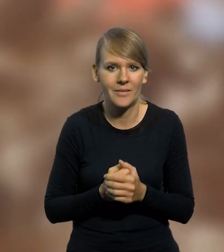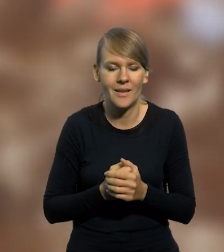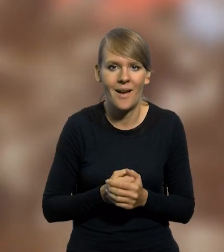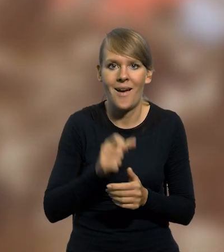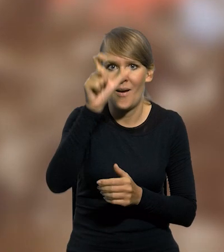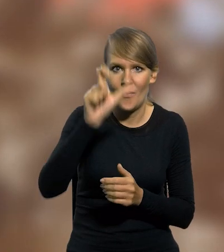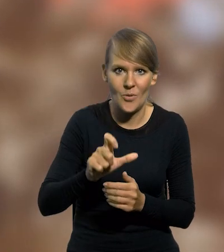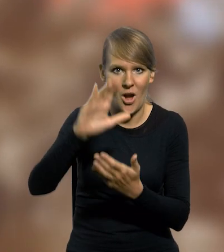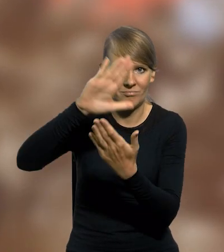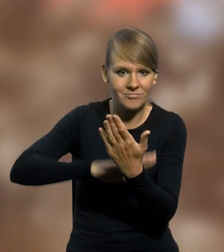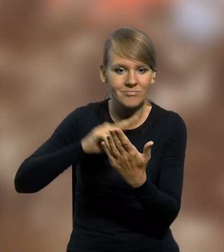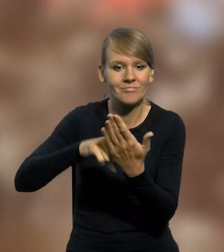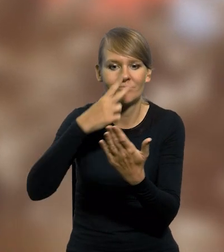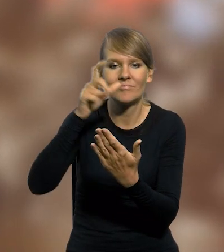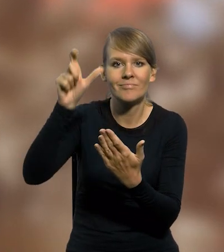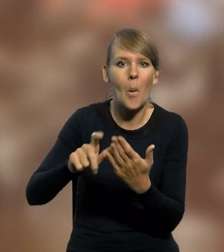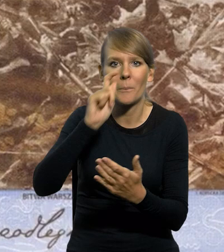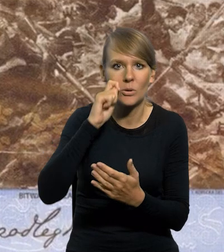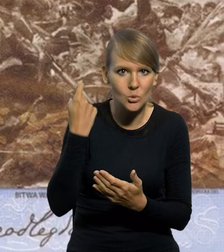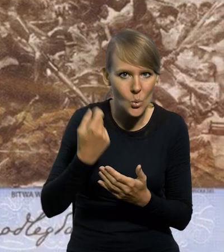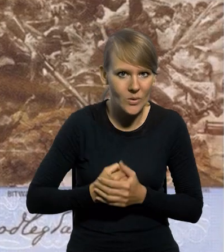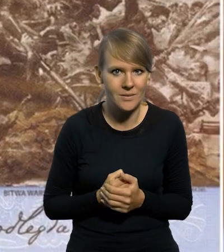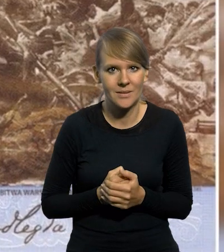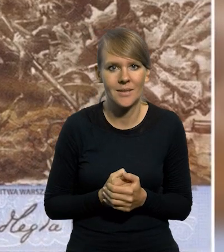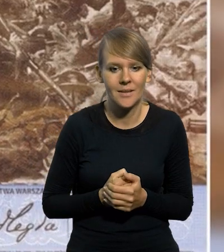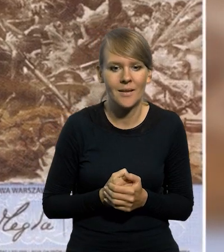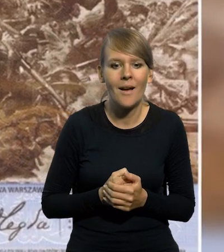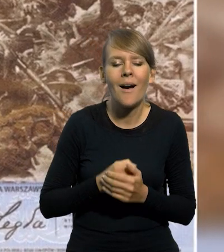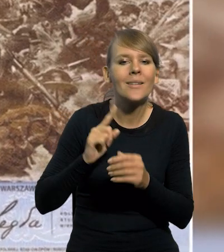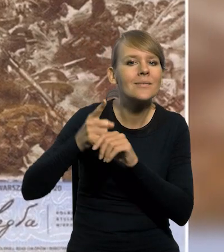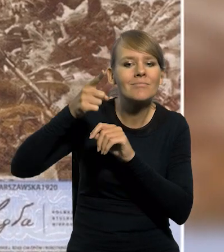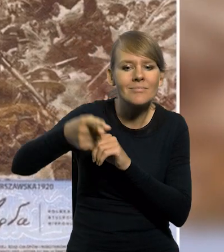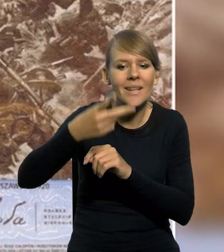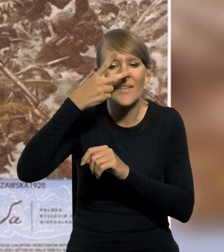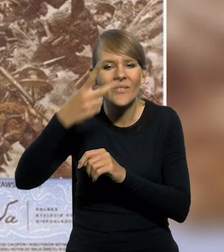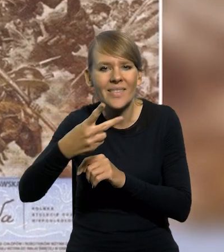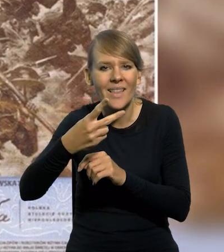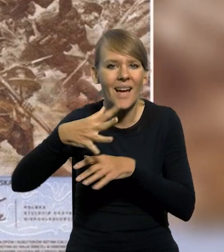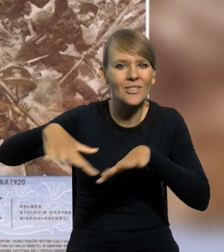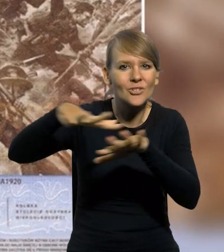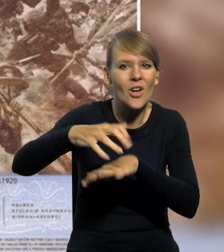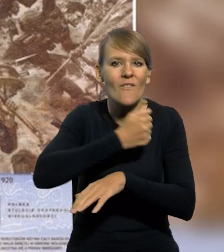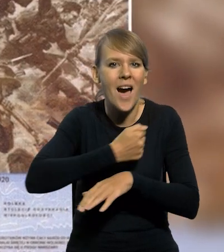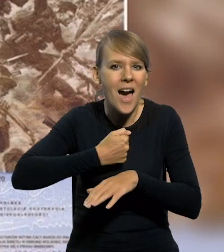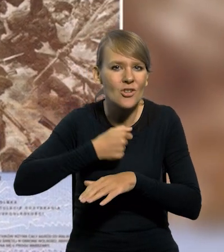Na przedniej stronie banknotu przedstawiono postać Józefa Piłsudskiego. Na dalszym planie widnieją zarysy charakterystycznych warszawskich budowli.